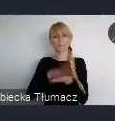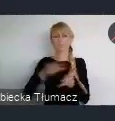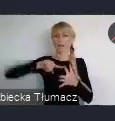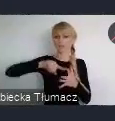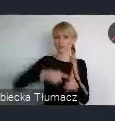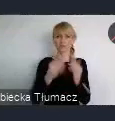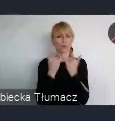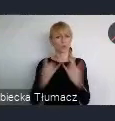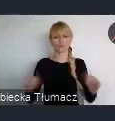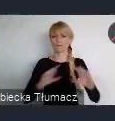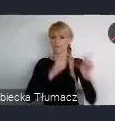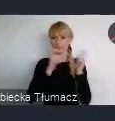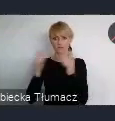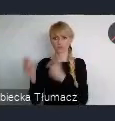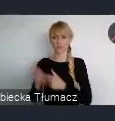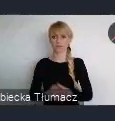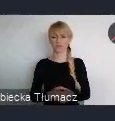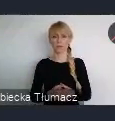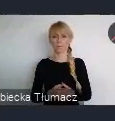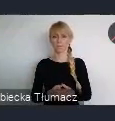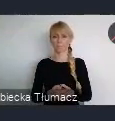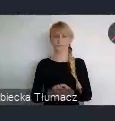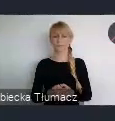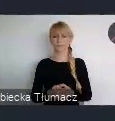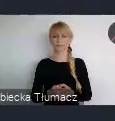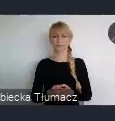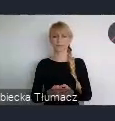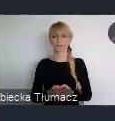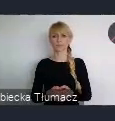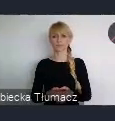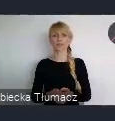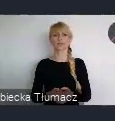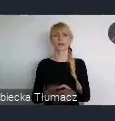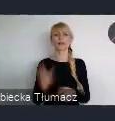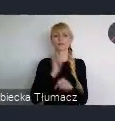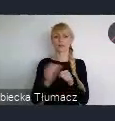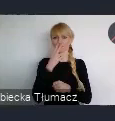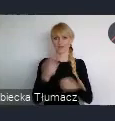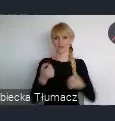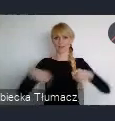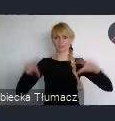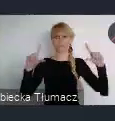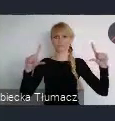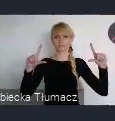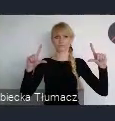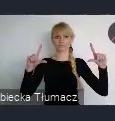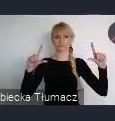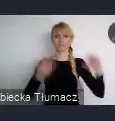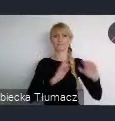W takim otwartym naborze. Tutaj właśnie na slajdzie mamy wyświetlone, Pani Minister też wymieniała.